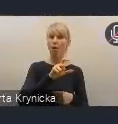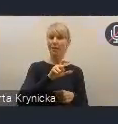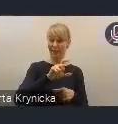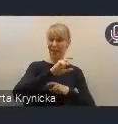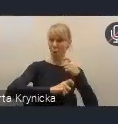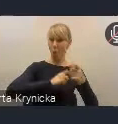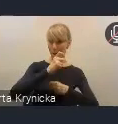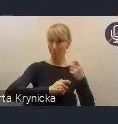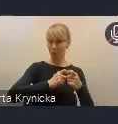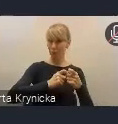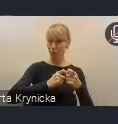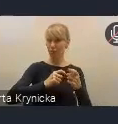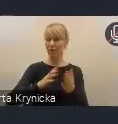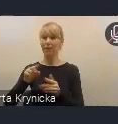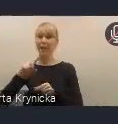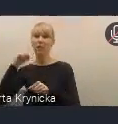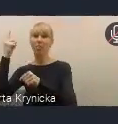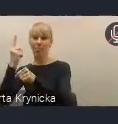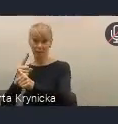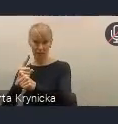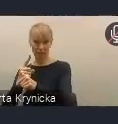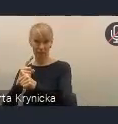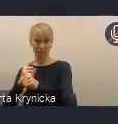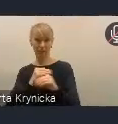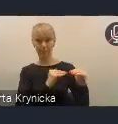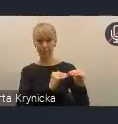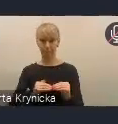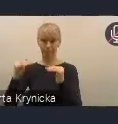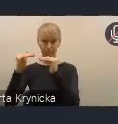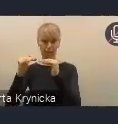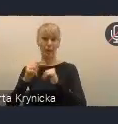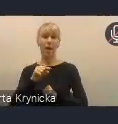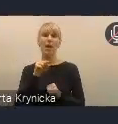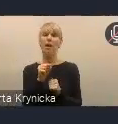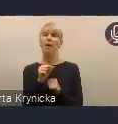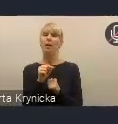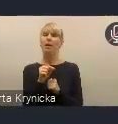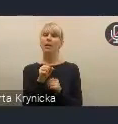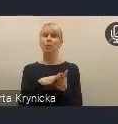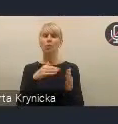mają przede wszystkim zapewnić z jednej strony taką sprawność i operacyjność podejmowanych działań,